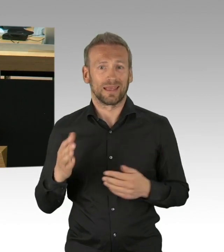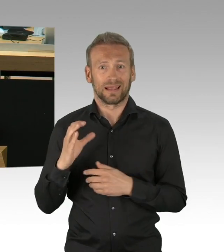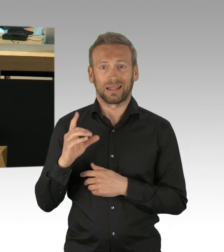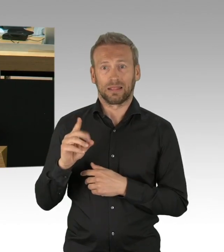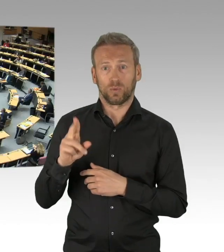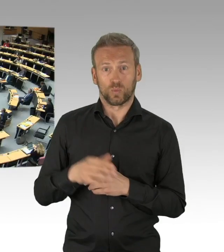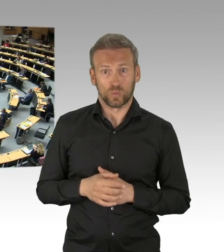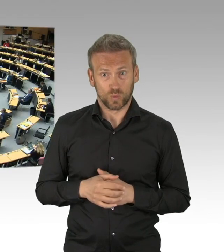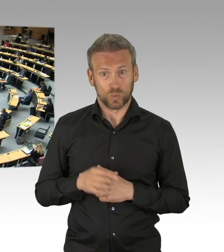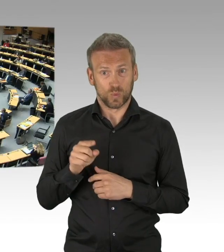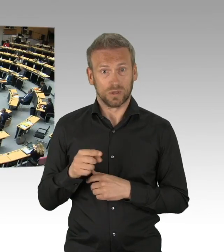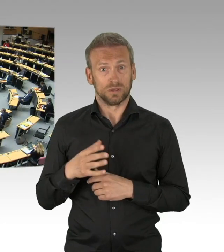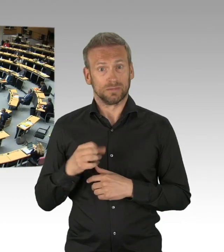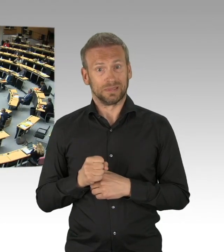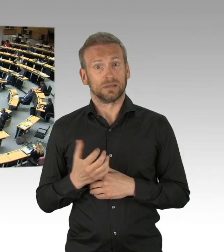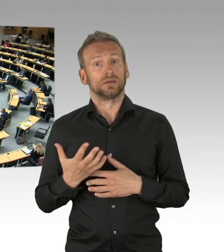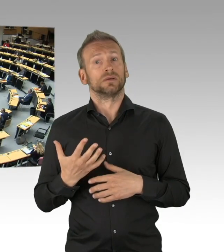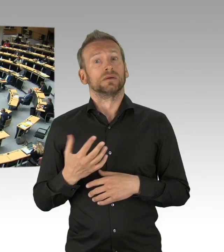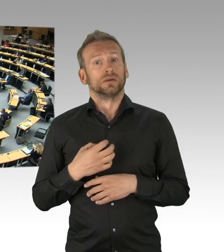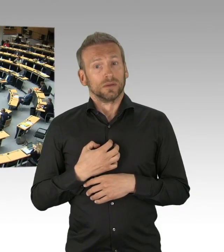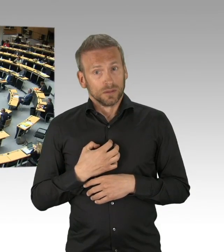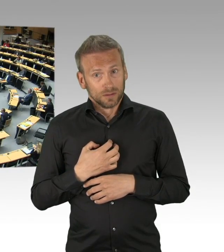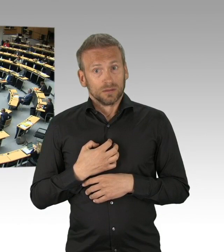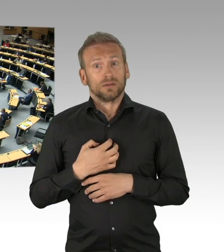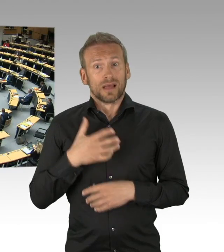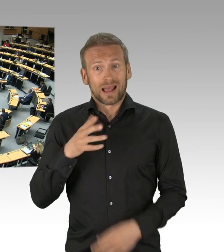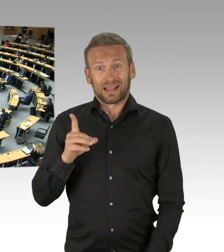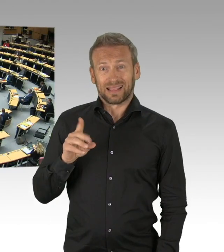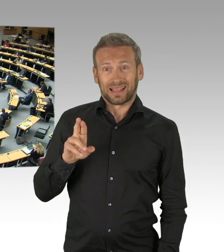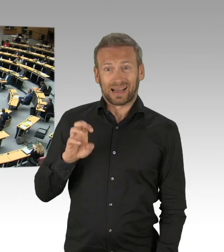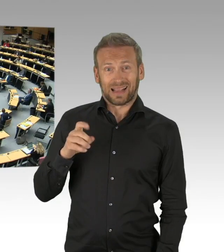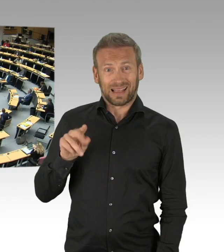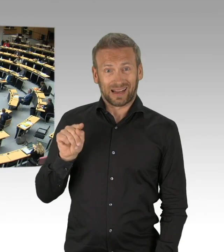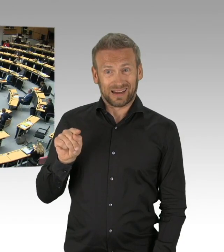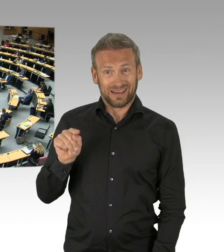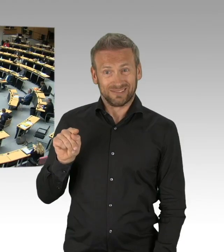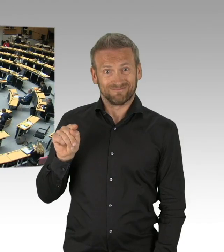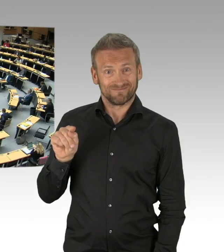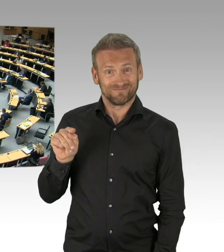Wir müssen zunächst die Effekte abwarten, Herr Dregger. Bevor Maßnahmen, die Sie auch vorgeschlagen haben,